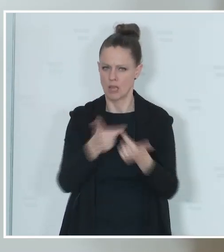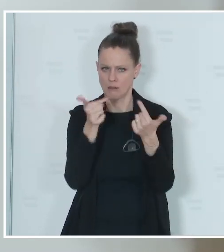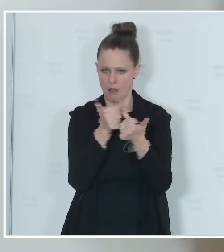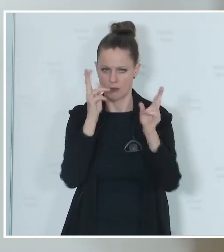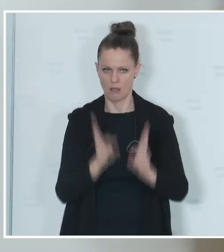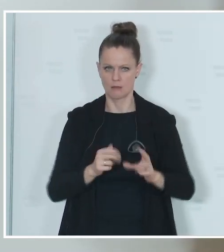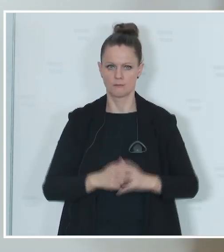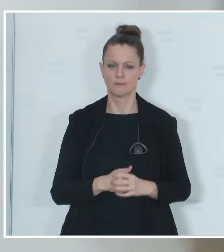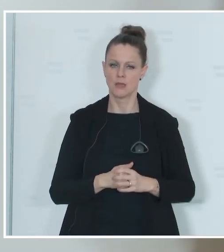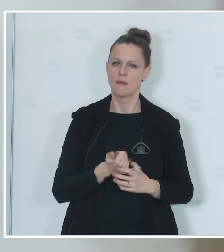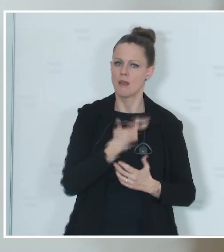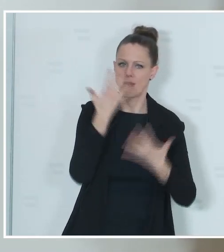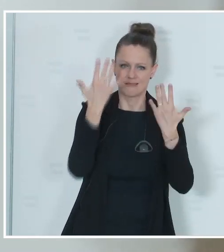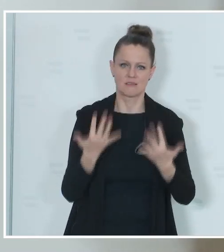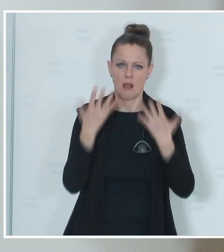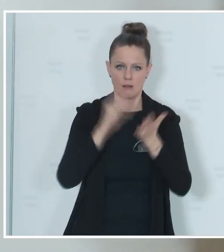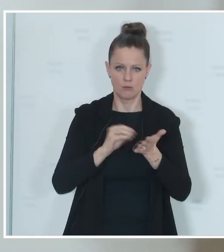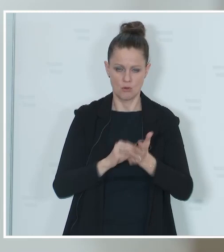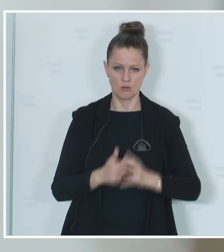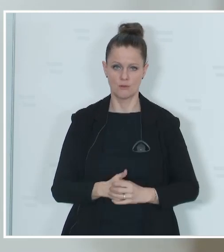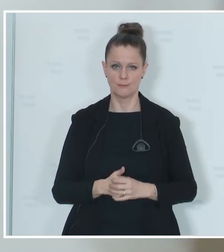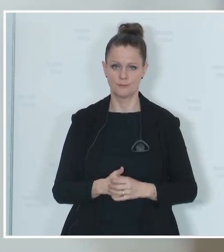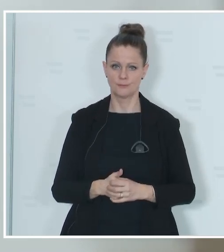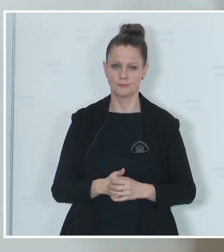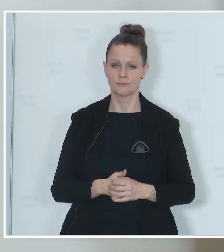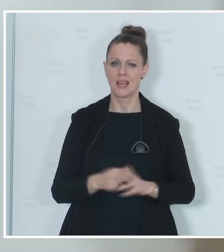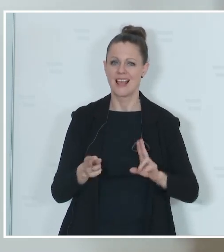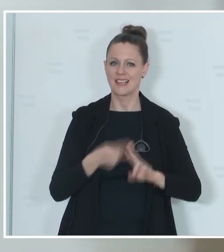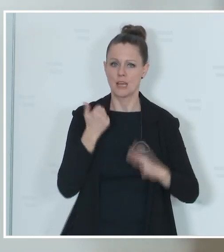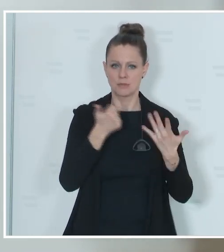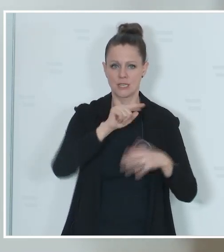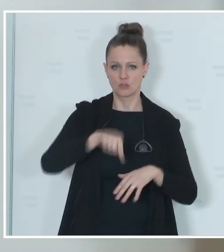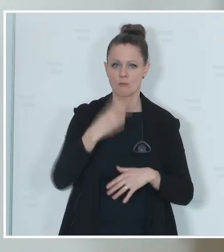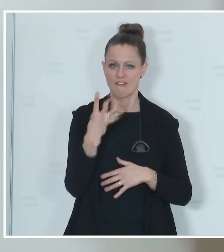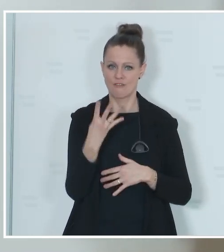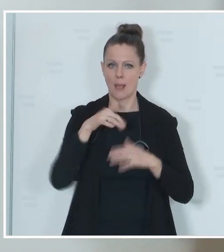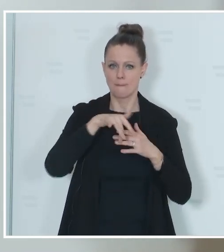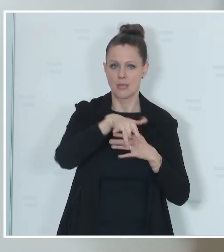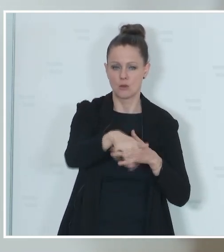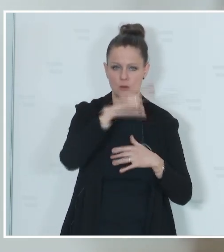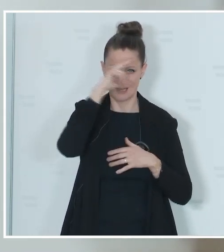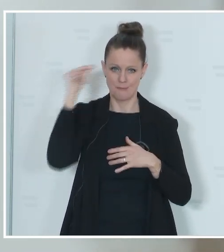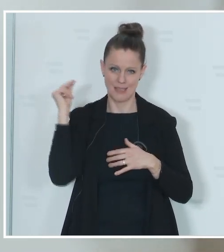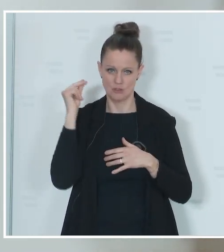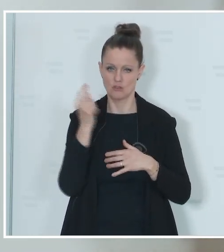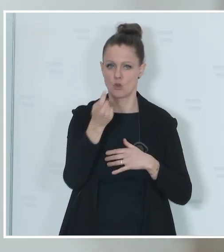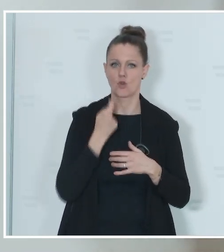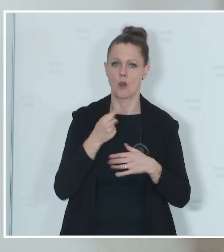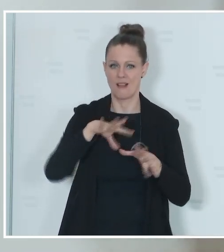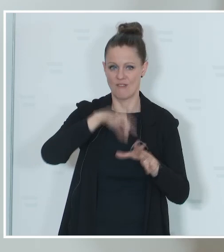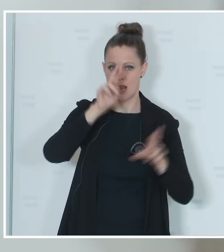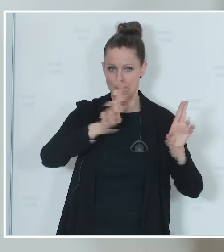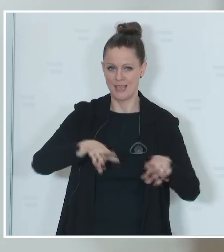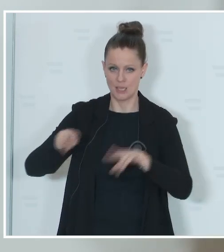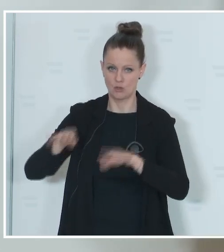noch einige Zahlen. Es werden knapp 6,4 Millionen Menschen wahlberechtigt sein bei dieser Wahl